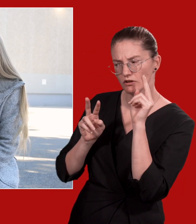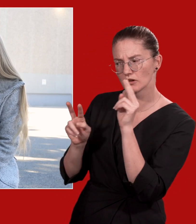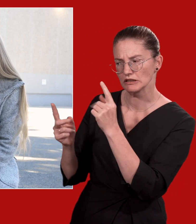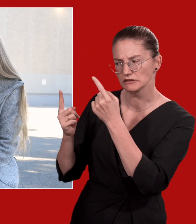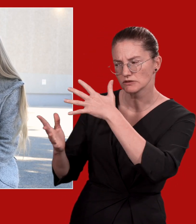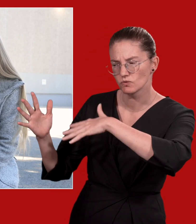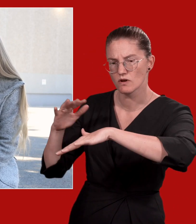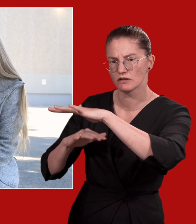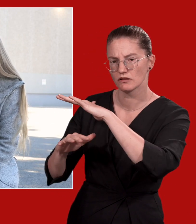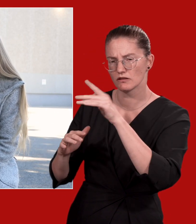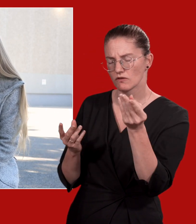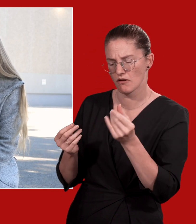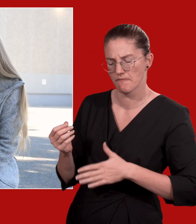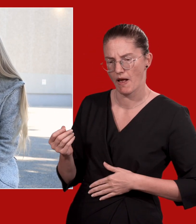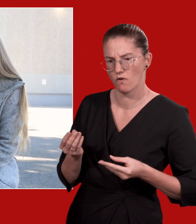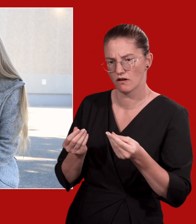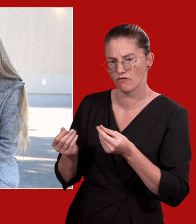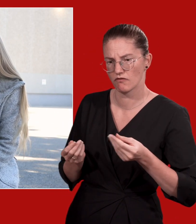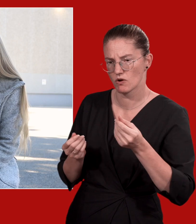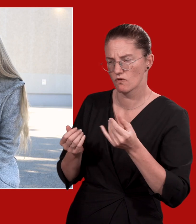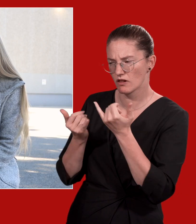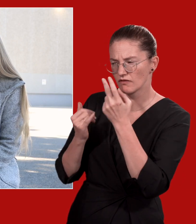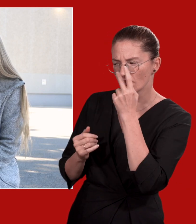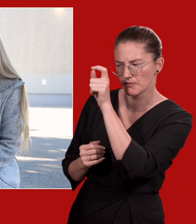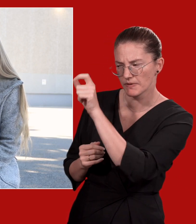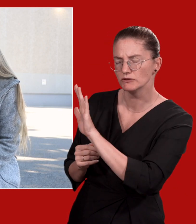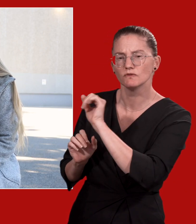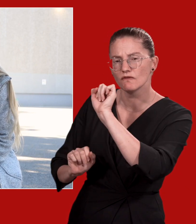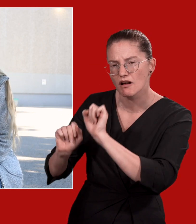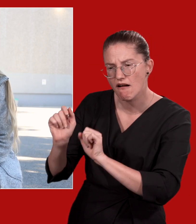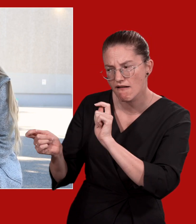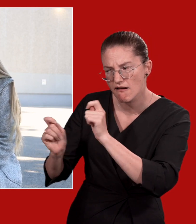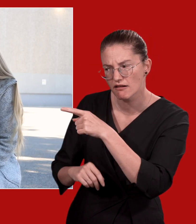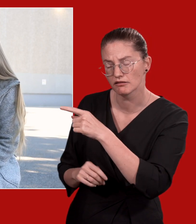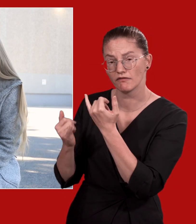Look: nehmen Sie die Situation wahr. Achten Sie dabei auf Ihr Bauchgefühl, eine Verhaltensänderung,